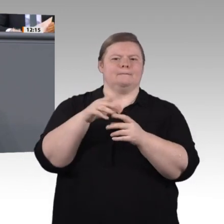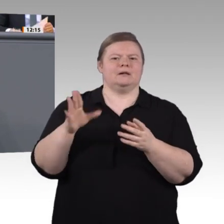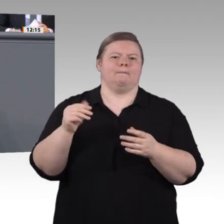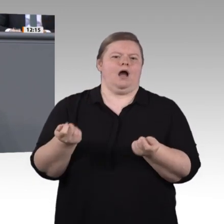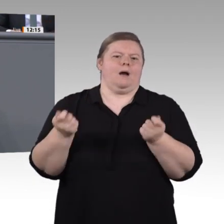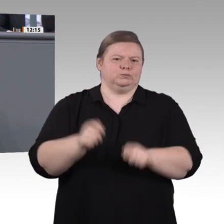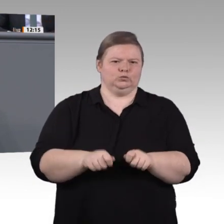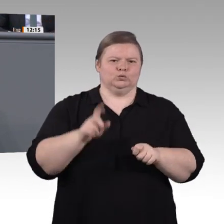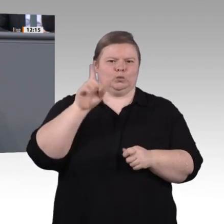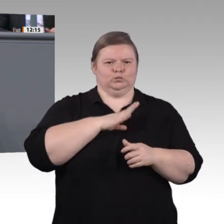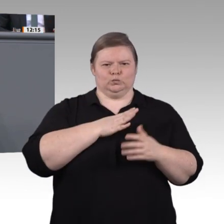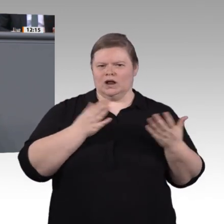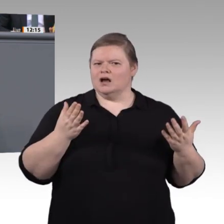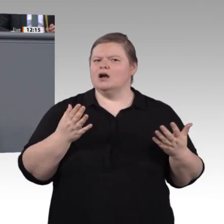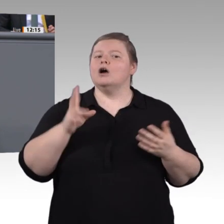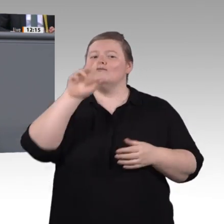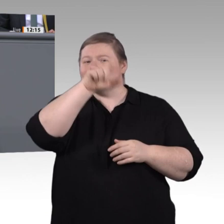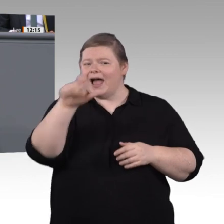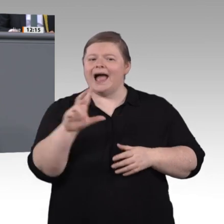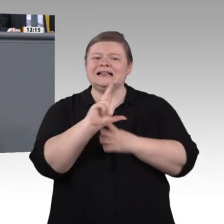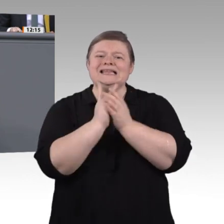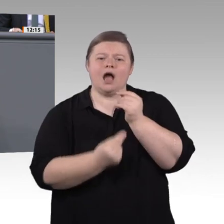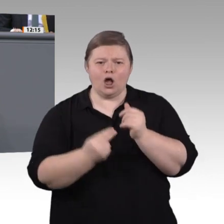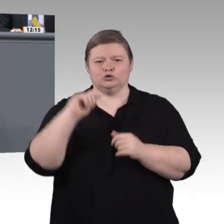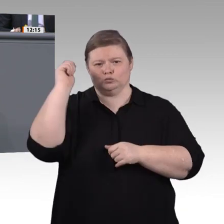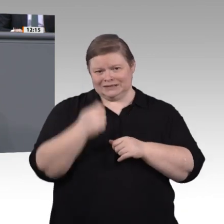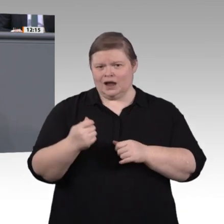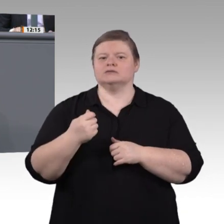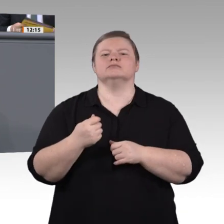dass Fachkräfte auch in Zukunft mit der digitalen Transformation Schritt halten